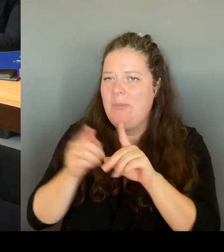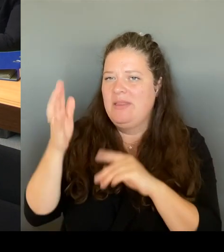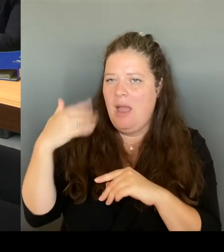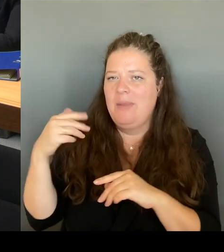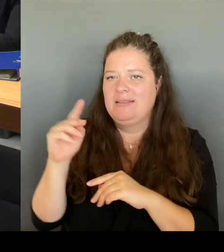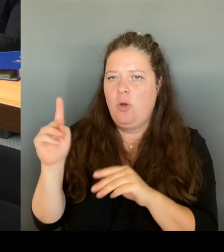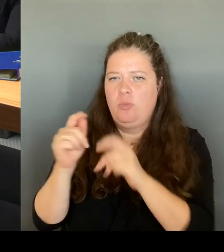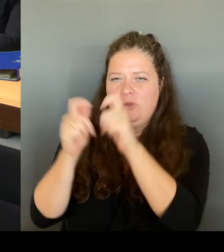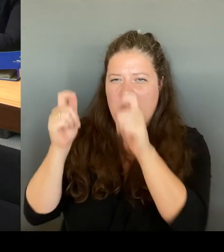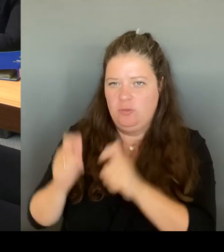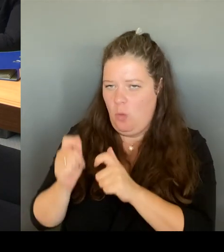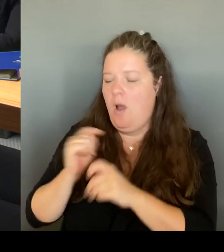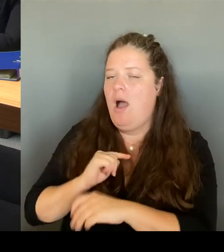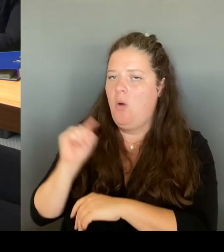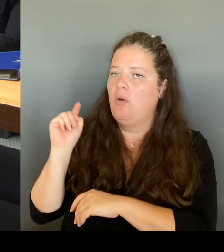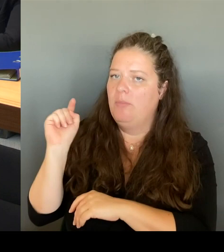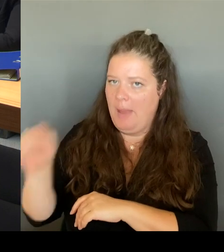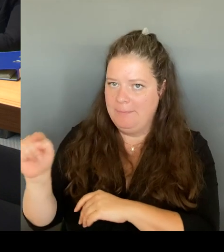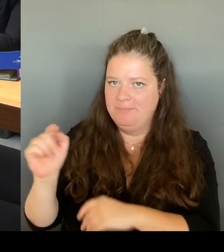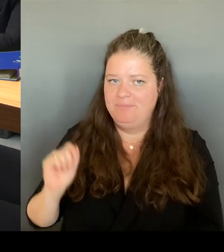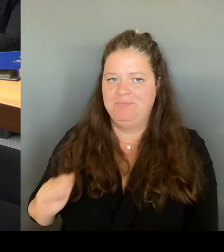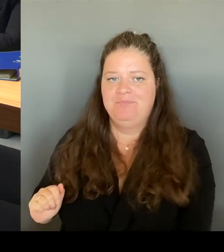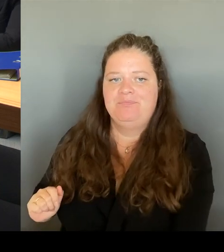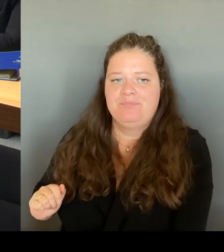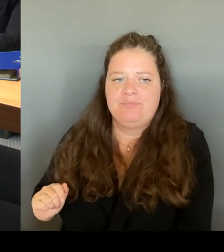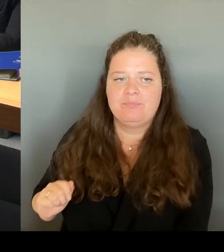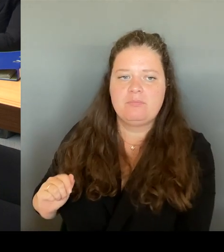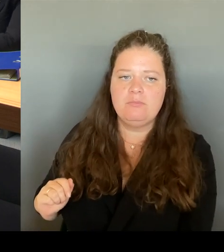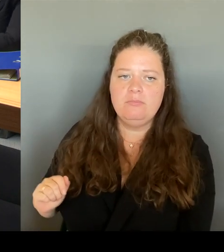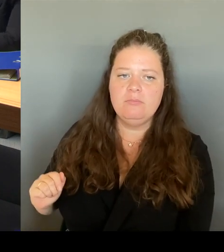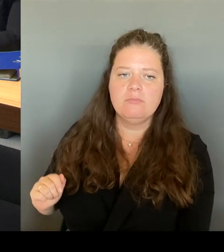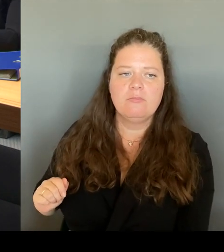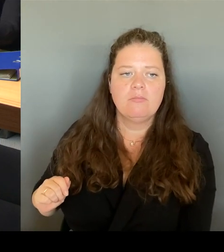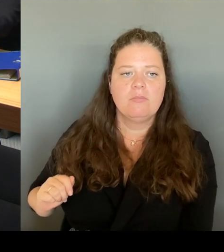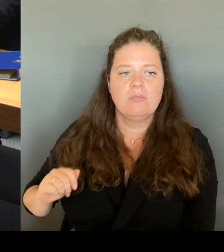ja, auch Aussage von denen, die wirklich dort leben und arbeiten.